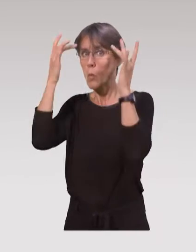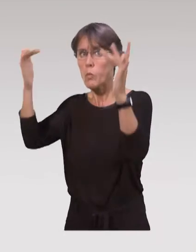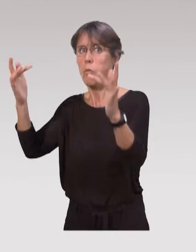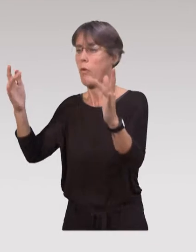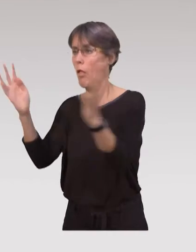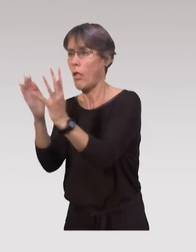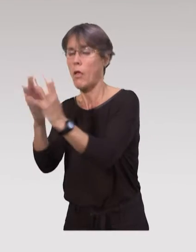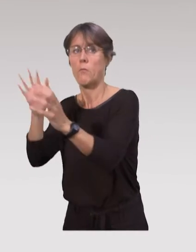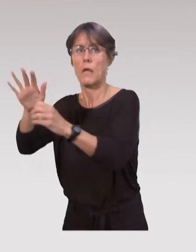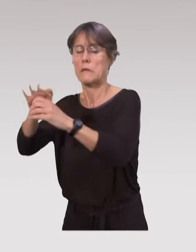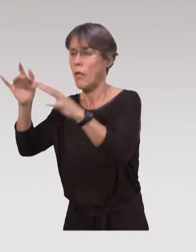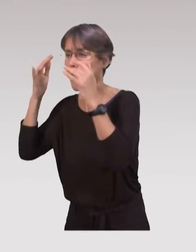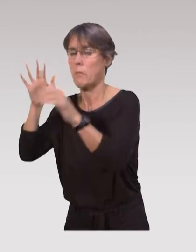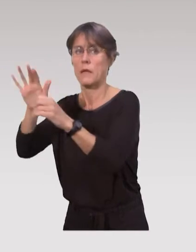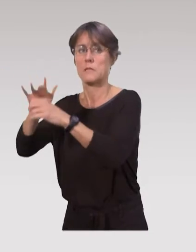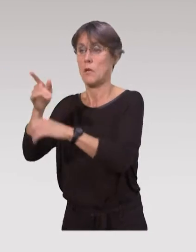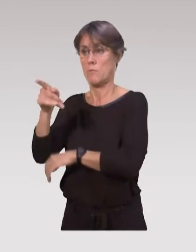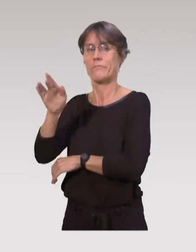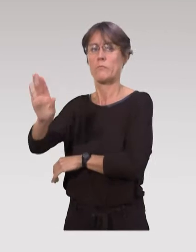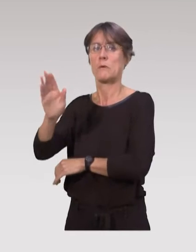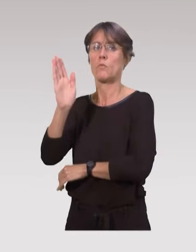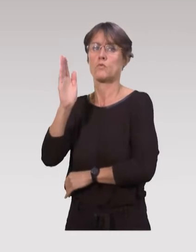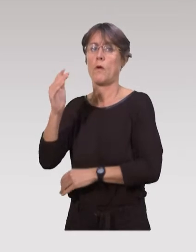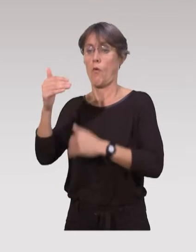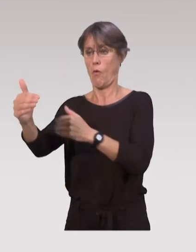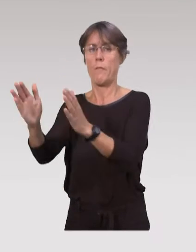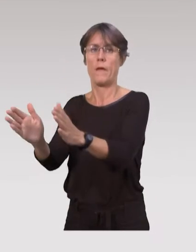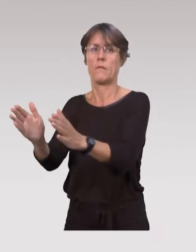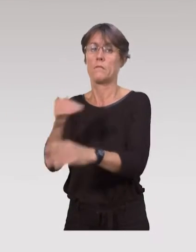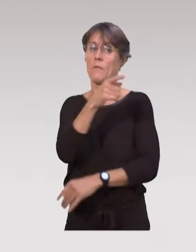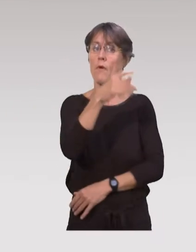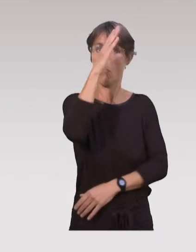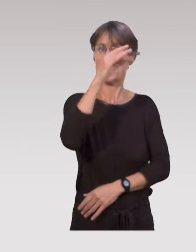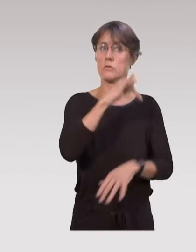Elles recherchent justement des repères et les professionnels de santé vont pouvoir,